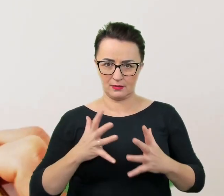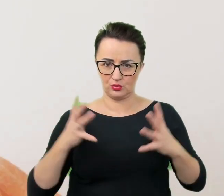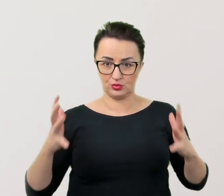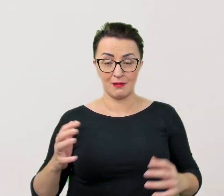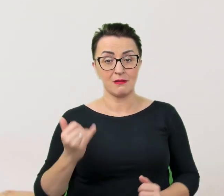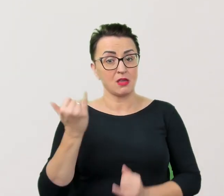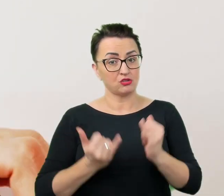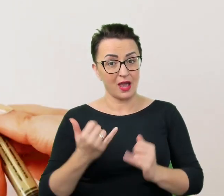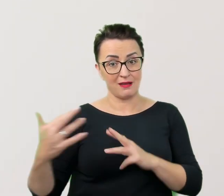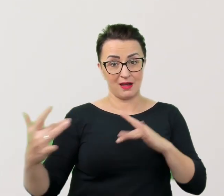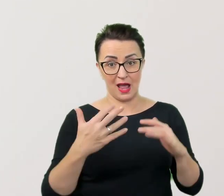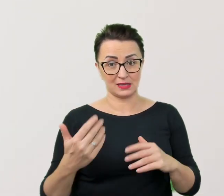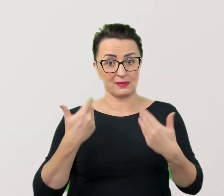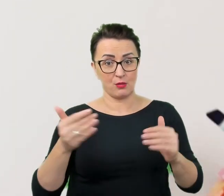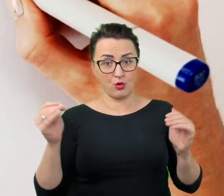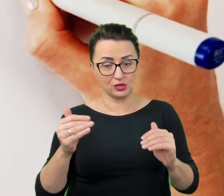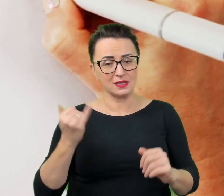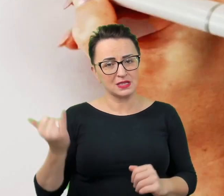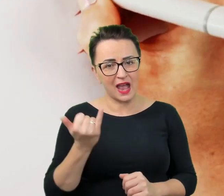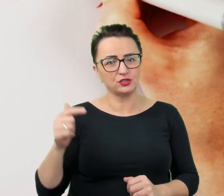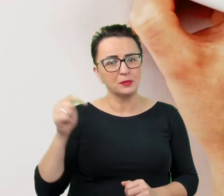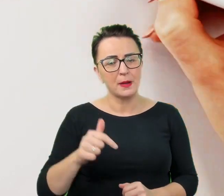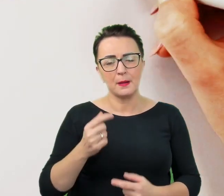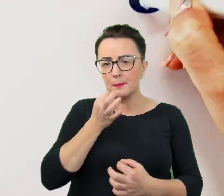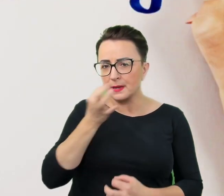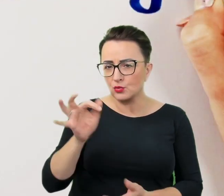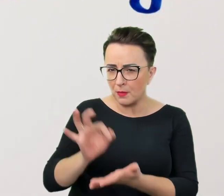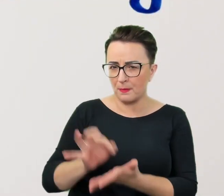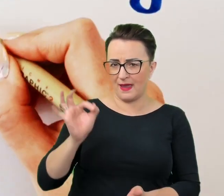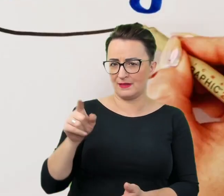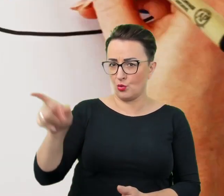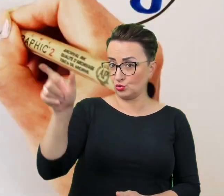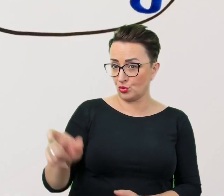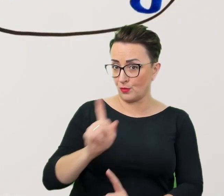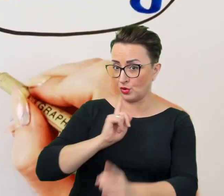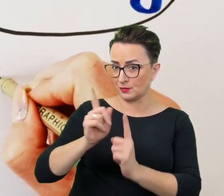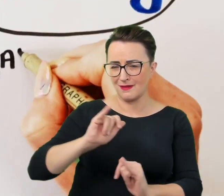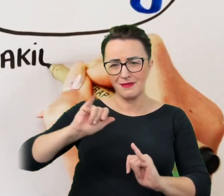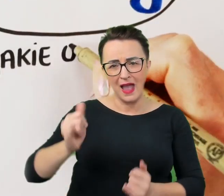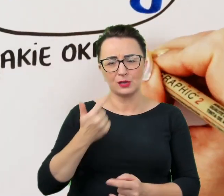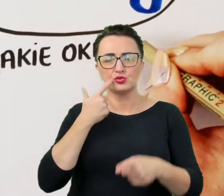zawsze możemy upewnić się u osoby, z którą rozmawiamy, jakie określenia w odniesieniu do siebie preferuje,